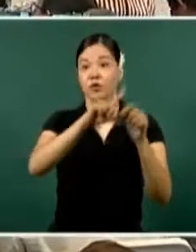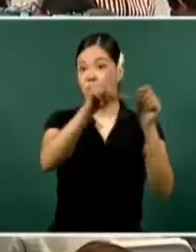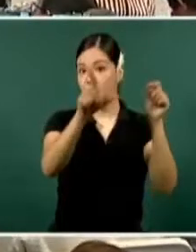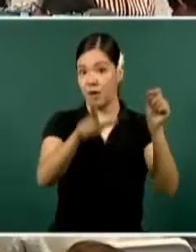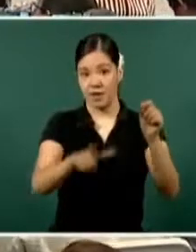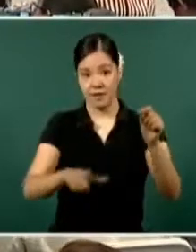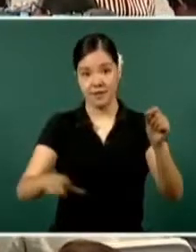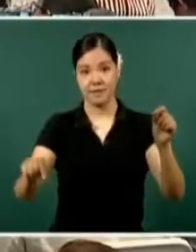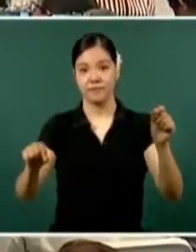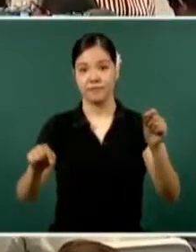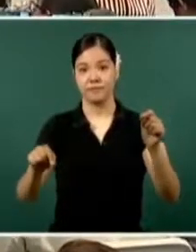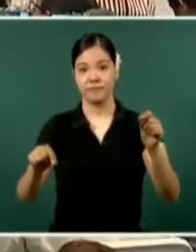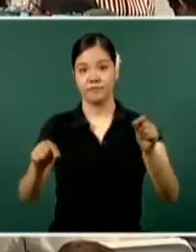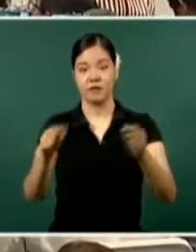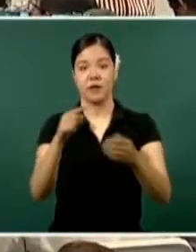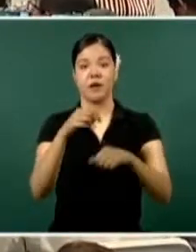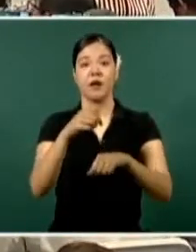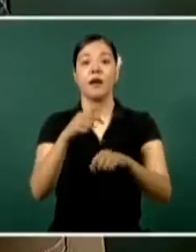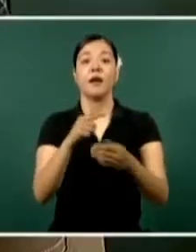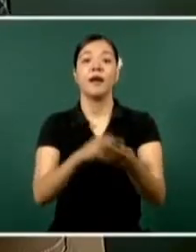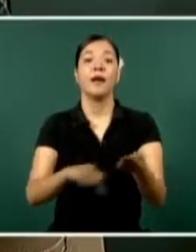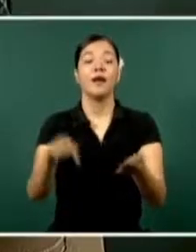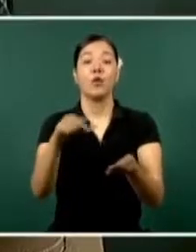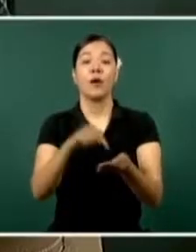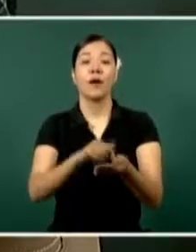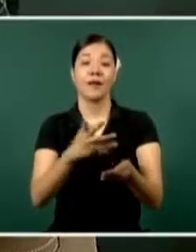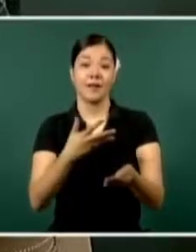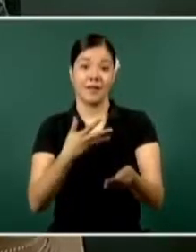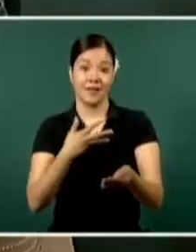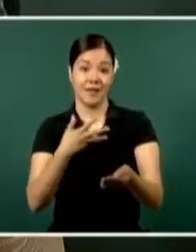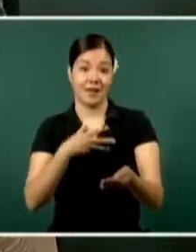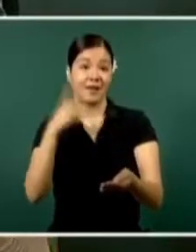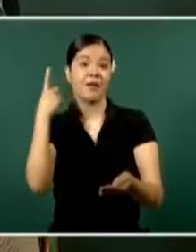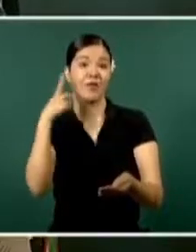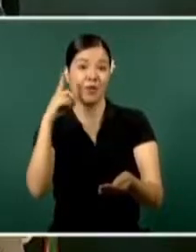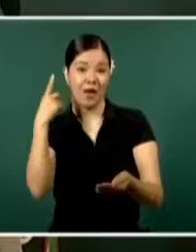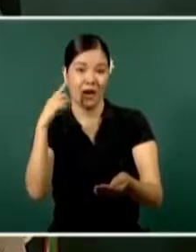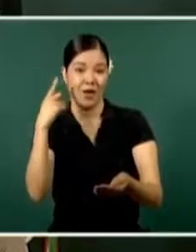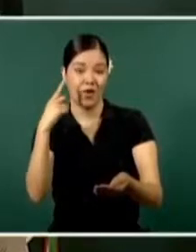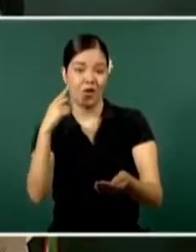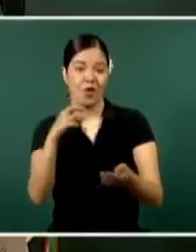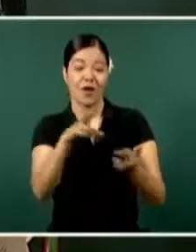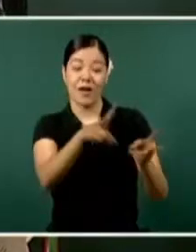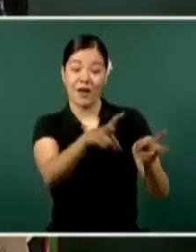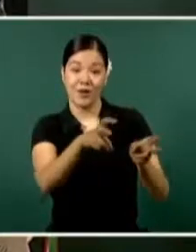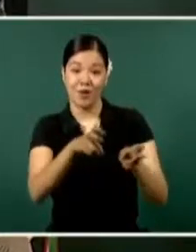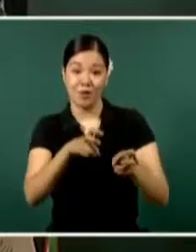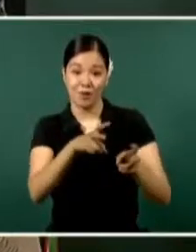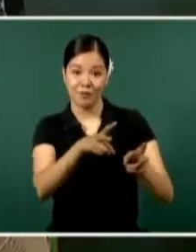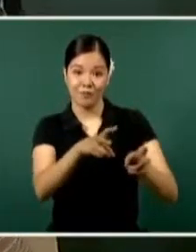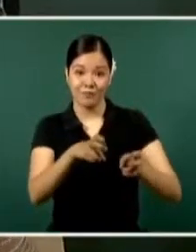el lugar que ocupa en incidencia delictiva.